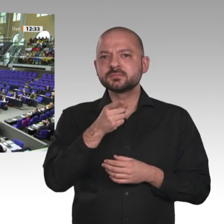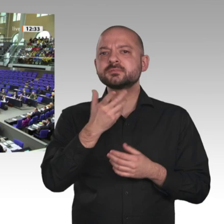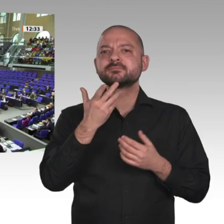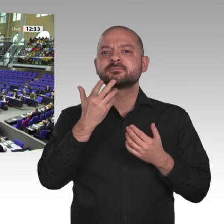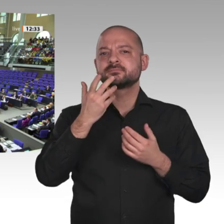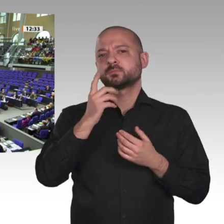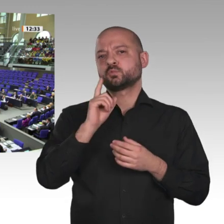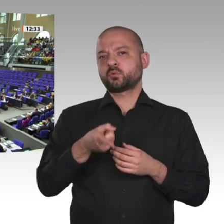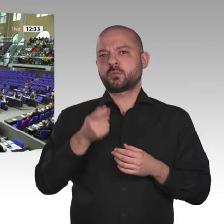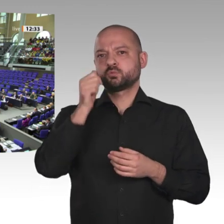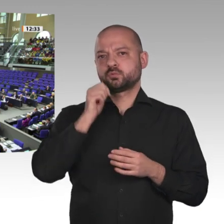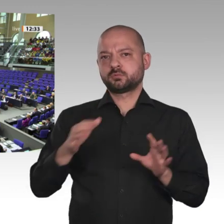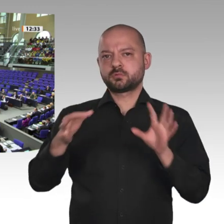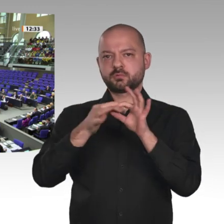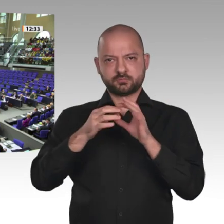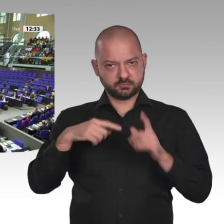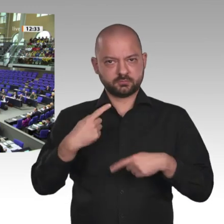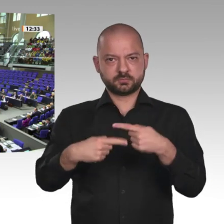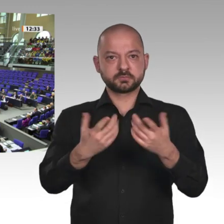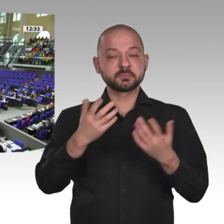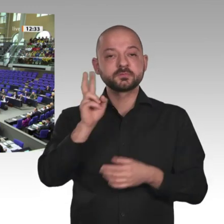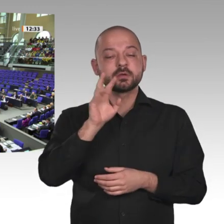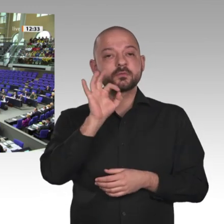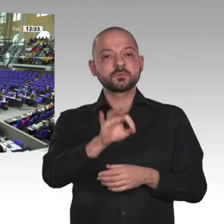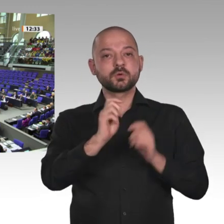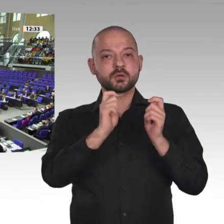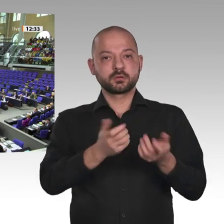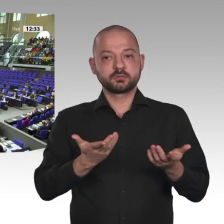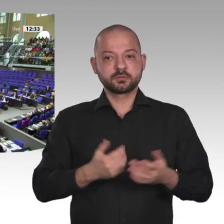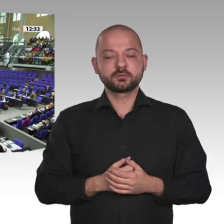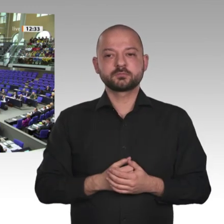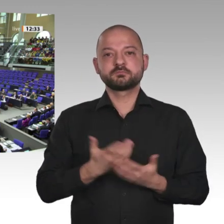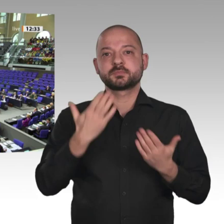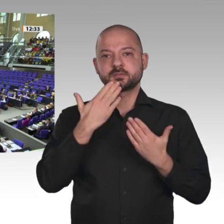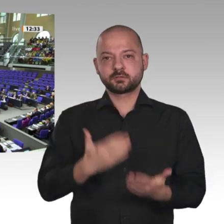Wer stimmt für diesen Antrag? Danke schön. Wer stimmt dagegen?